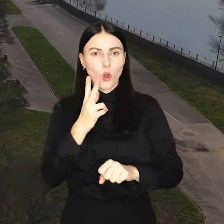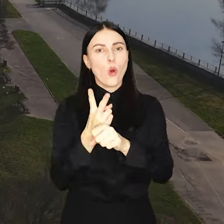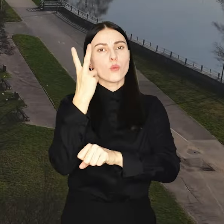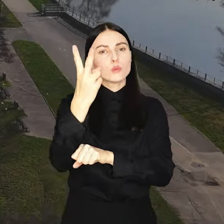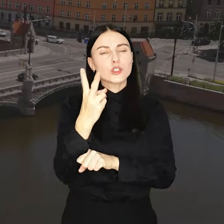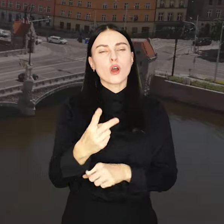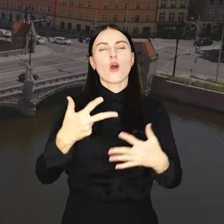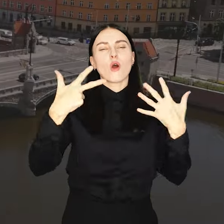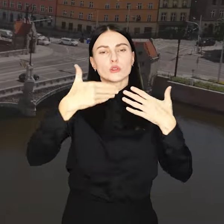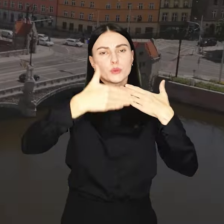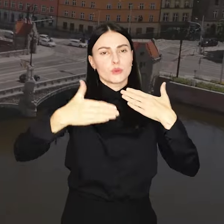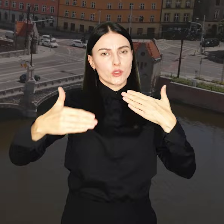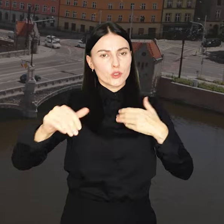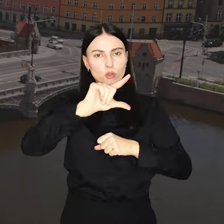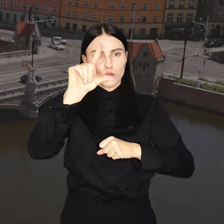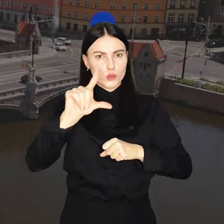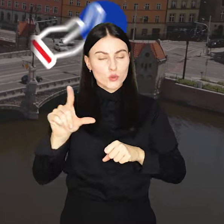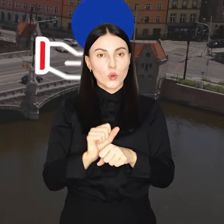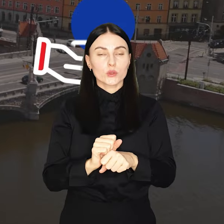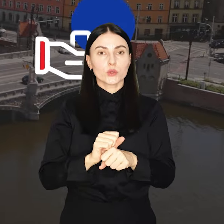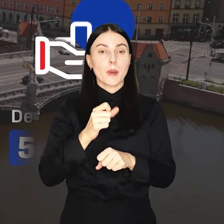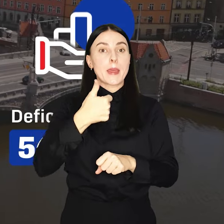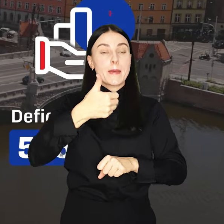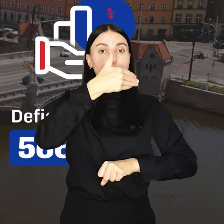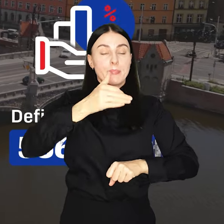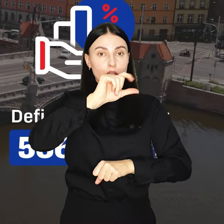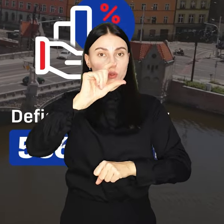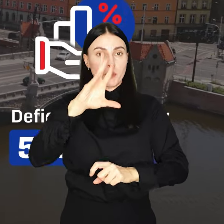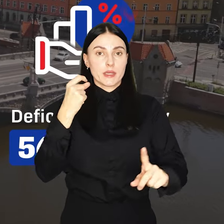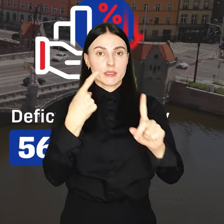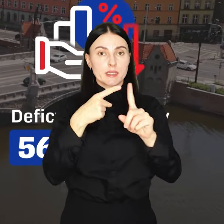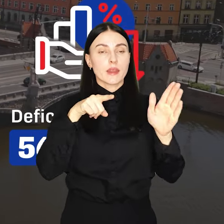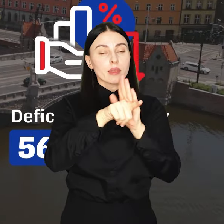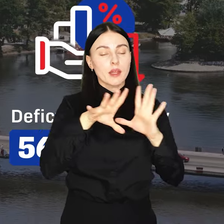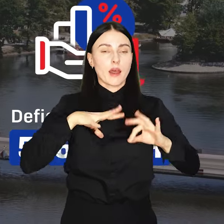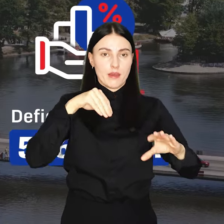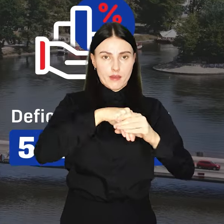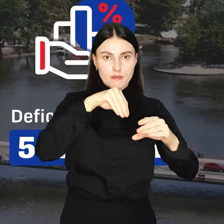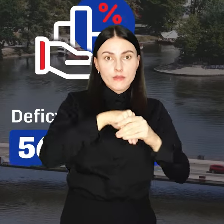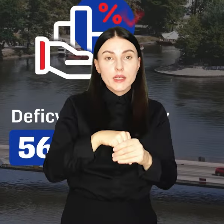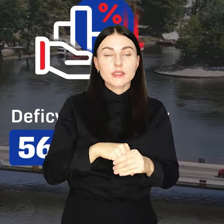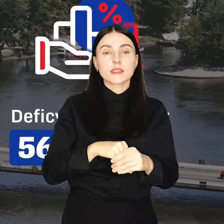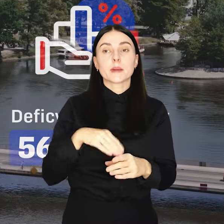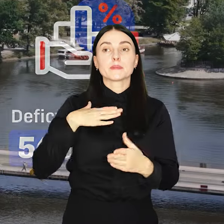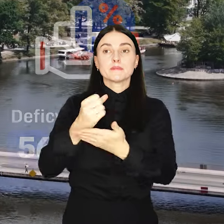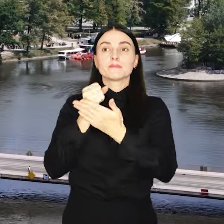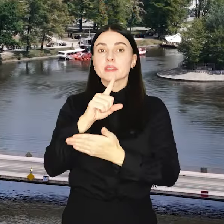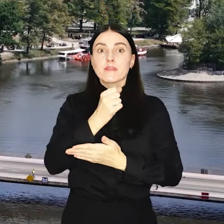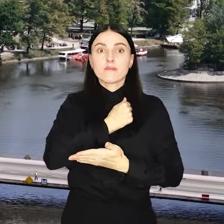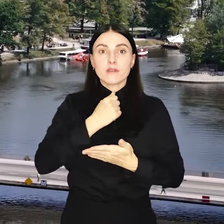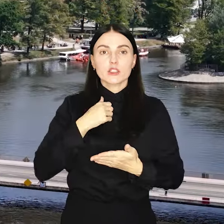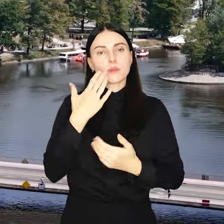8 miliardów złotych. Aż miliard złotych przewidziano na inwestycje. Subwencję oświatową zastąpią tzw.